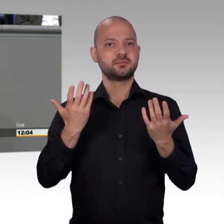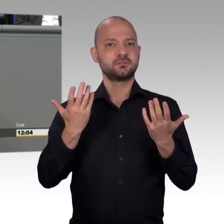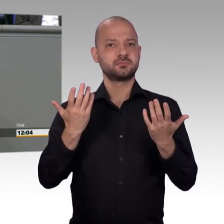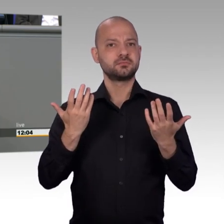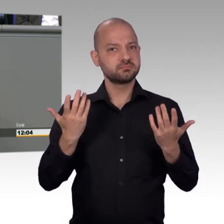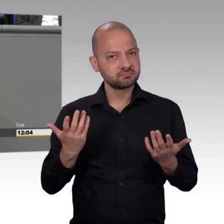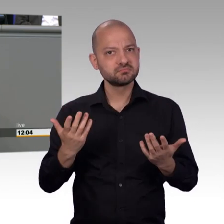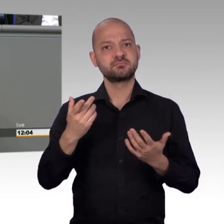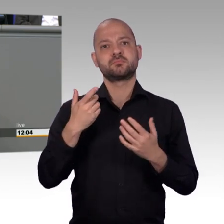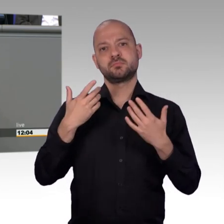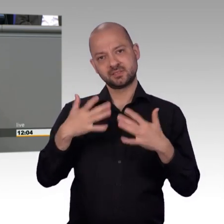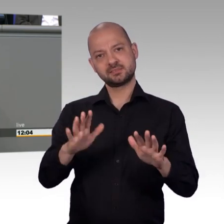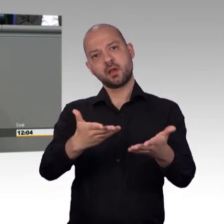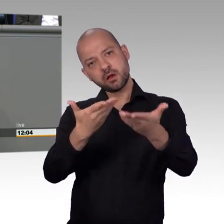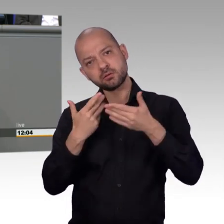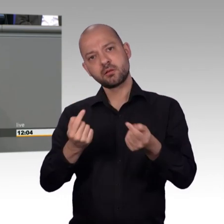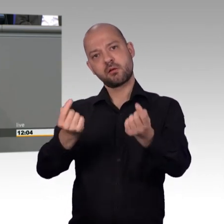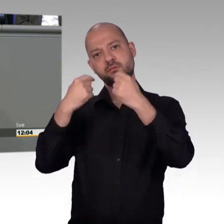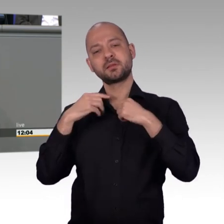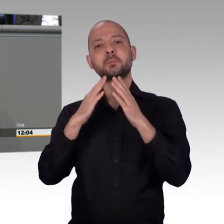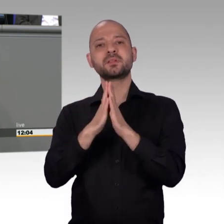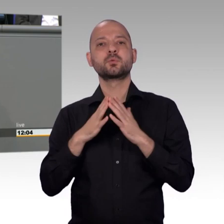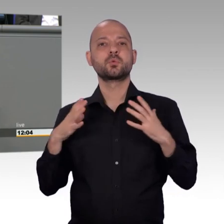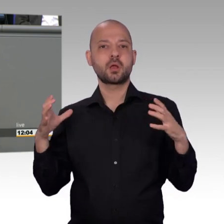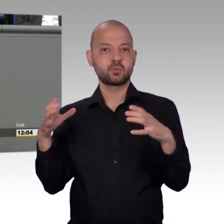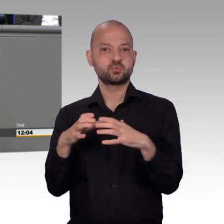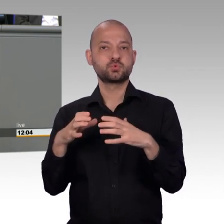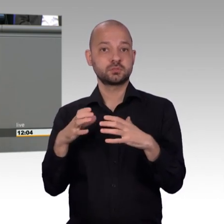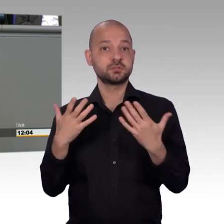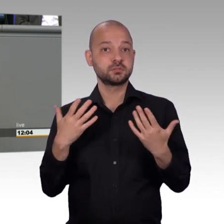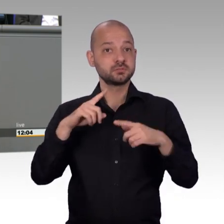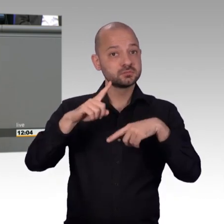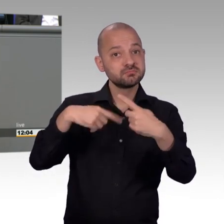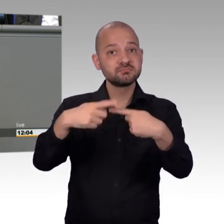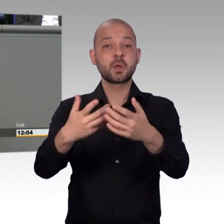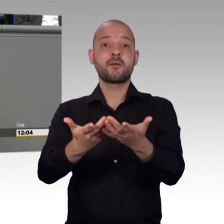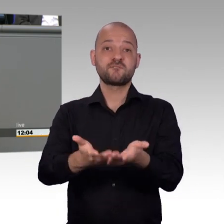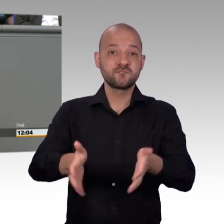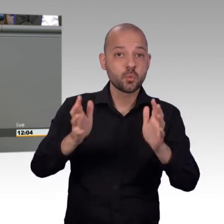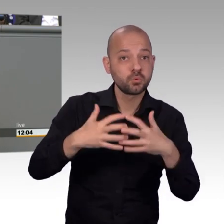Vielleicht haben Sie es mitbekommen, vor einiger Zeit ist rausgekommen, [Vizepräsident] Frau Kollegin, kommen Sie zum Schluss. [Rednerwechsel] dass an diesen Kindern nachweislich Medikamententests